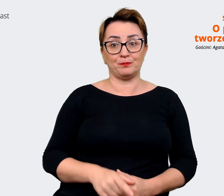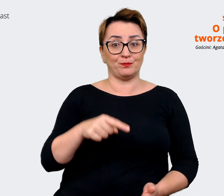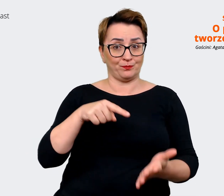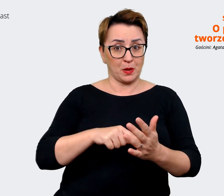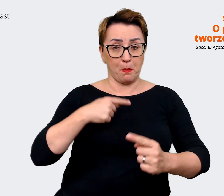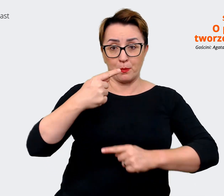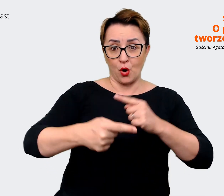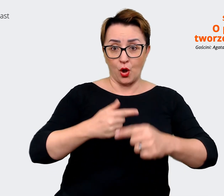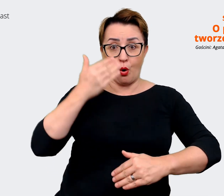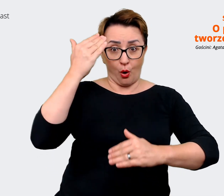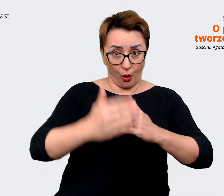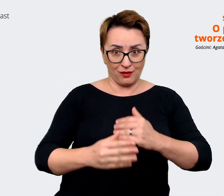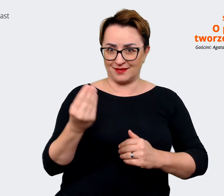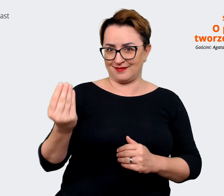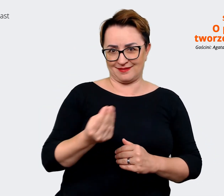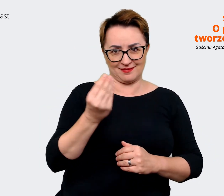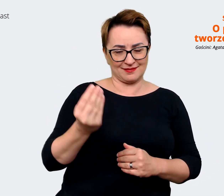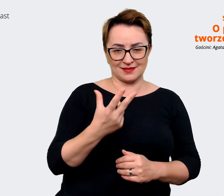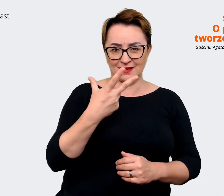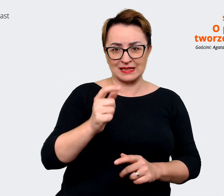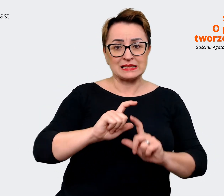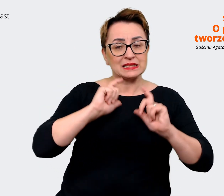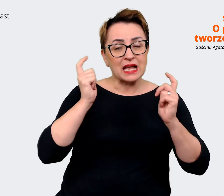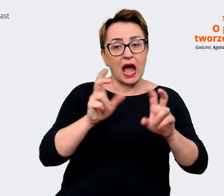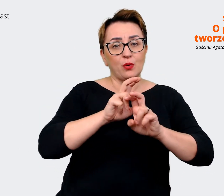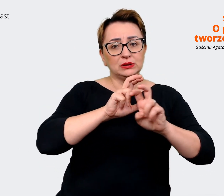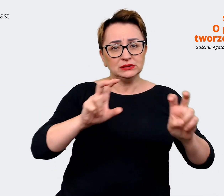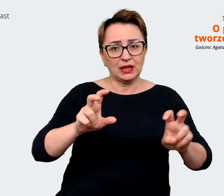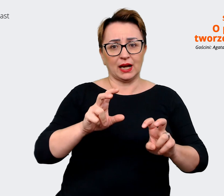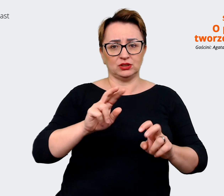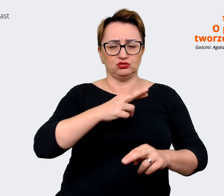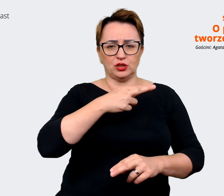zakończony de facto, bo cały czas jesteśmy. Rzeczy się zmieniają i zmienia się firma.